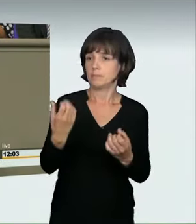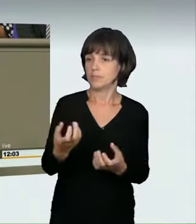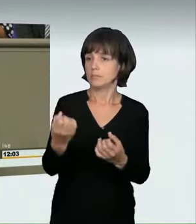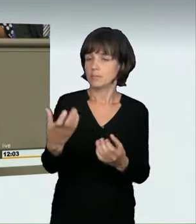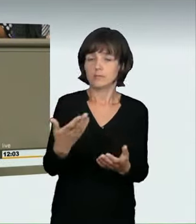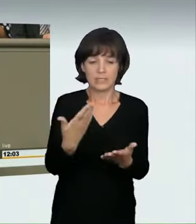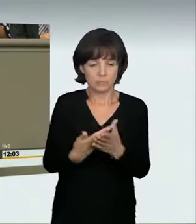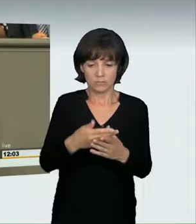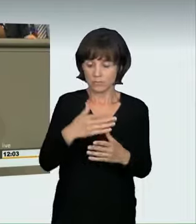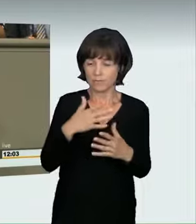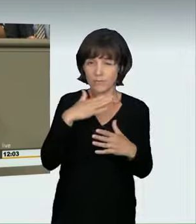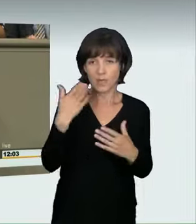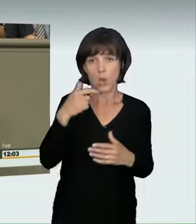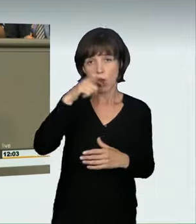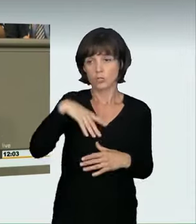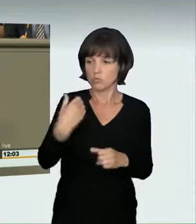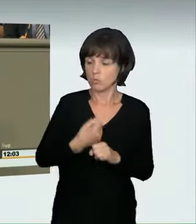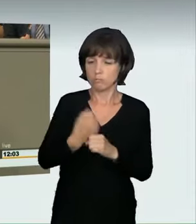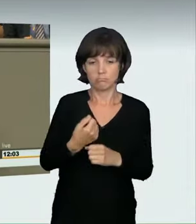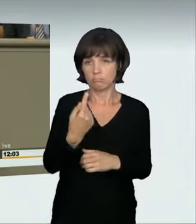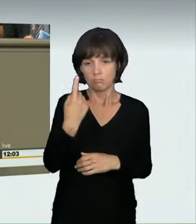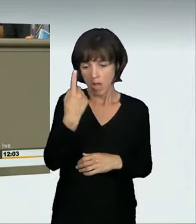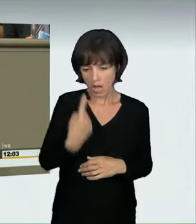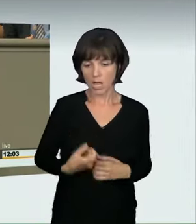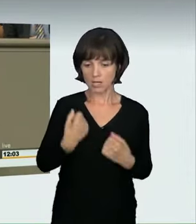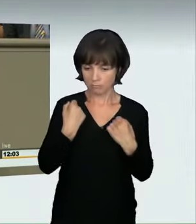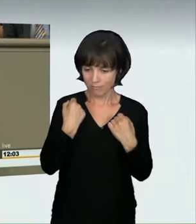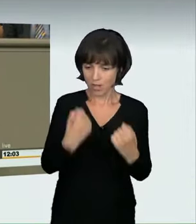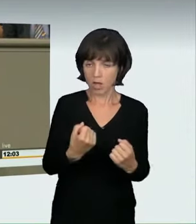Rennen gegen sich selbst fahren. Sie fahren, um ein bestimmtes Tempo zu erreichen.